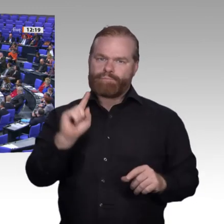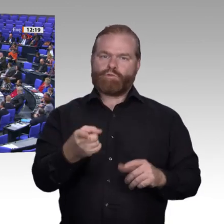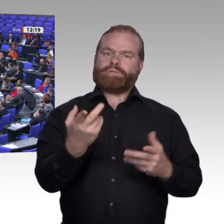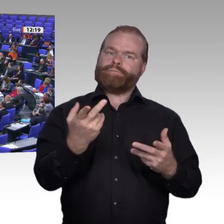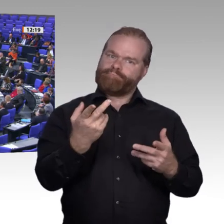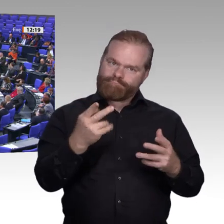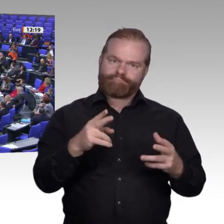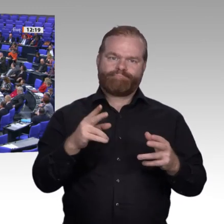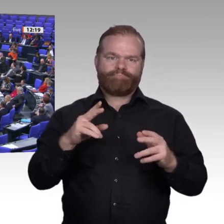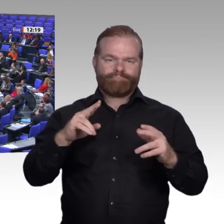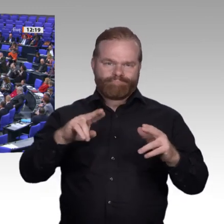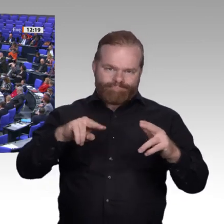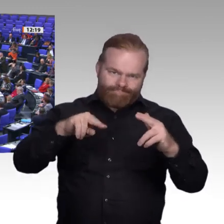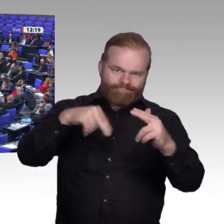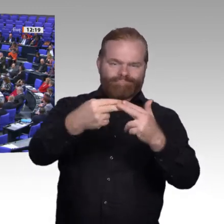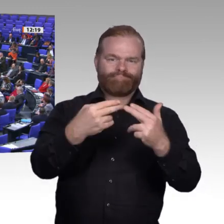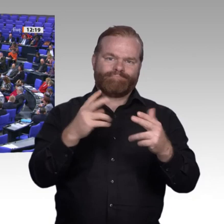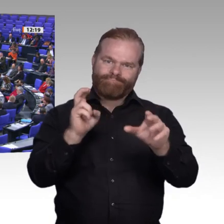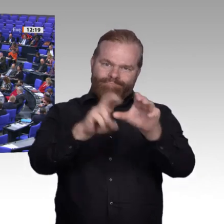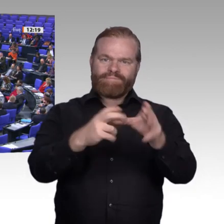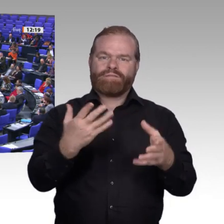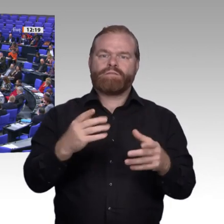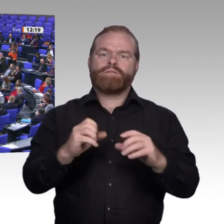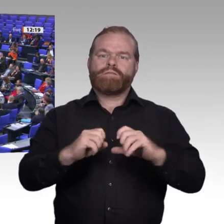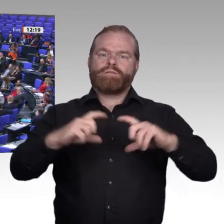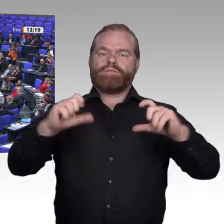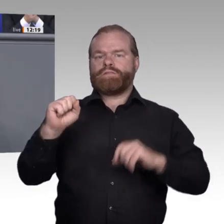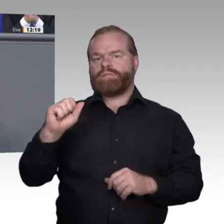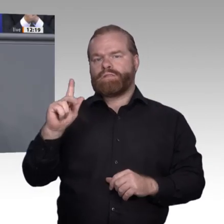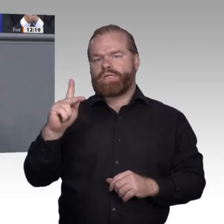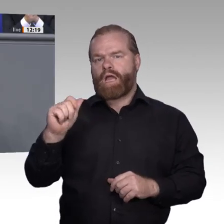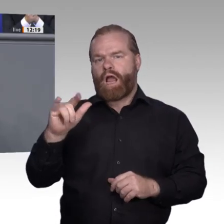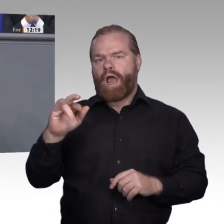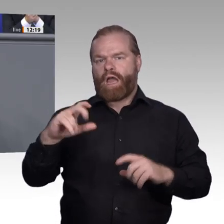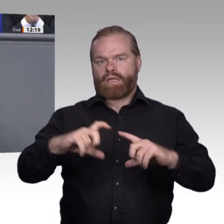am Ende nichts, wenn uns ein Wettbewerber nach dem anderen überholt.